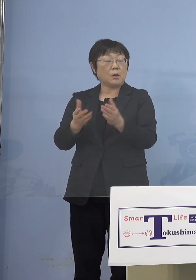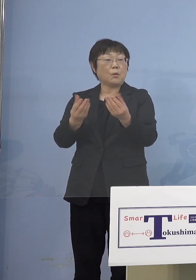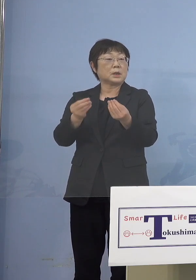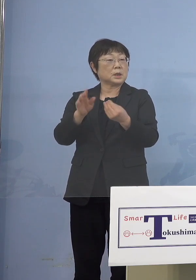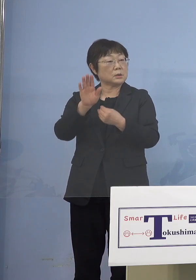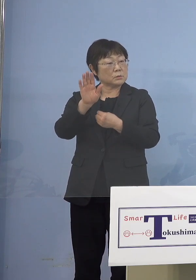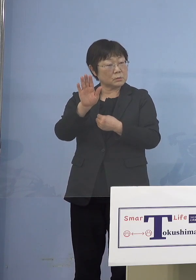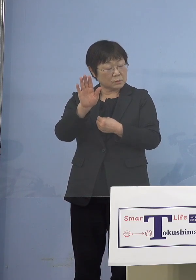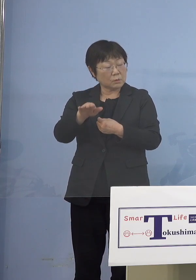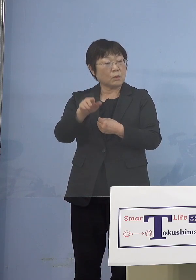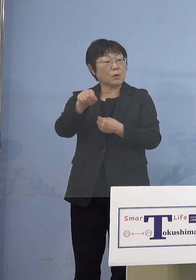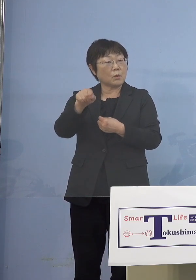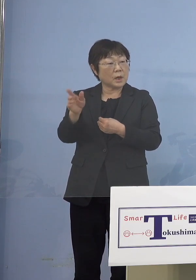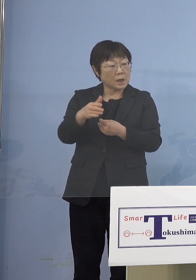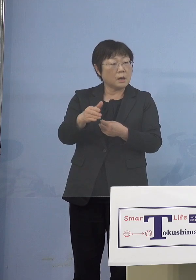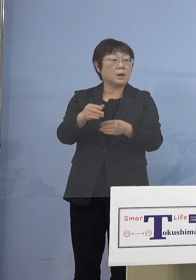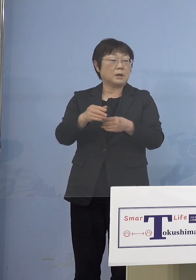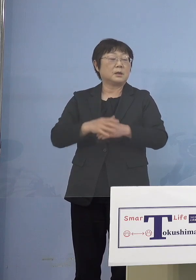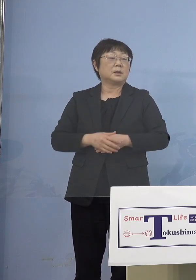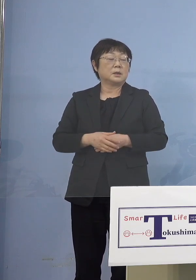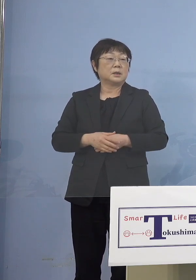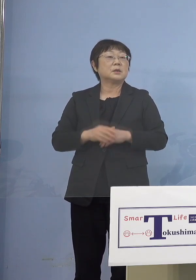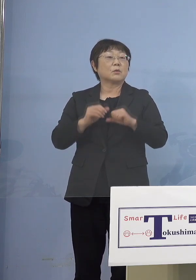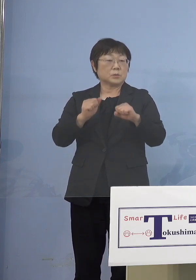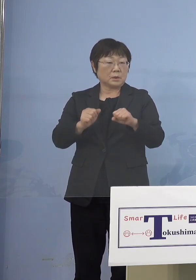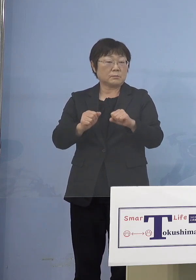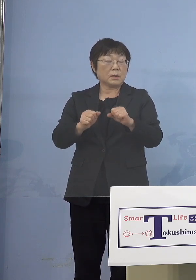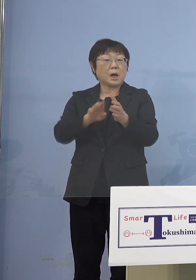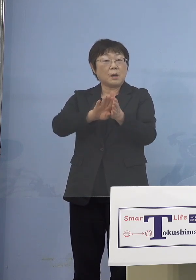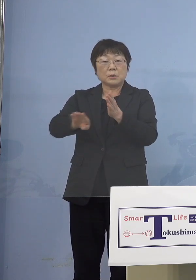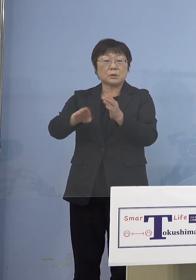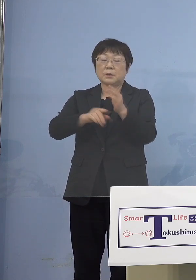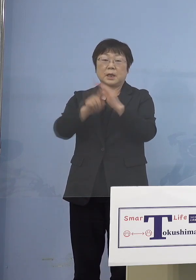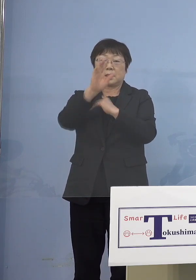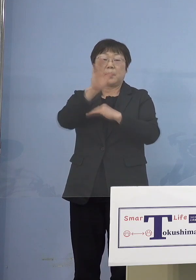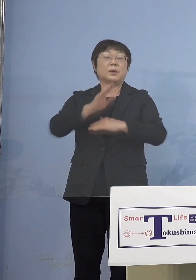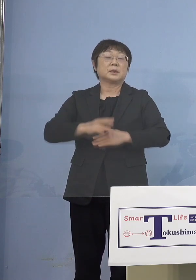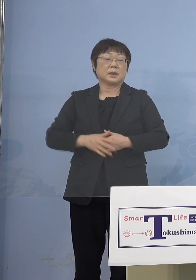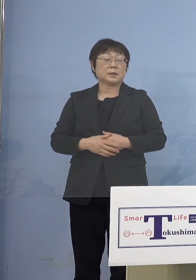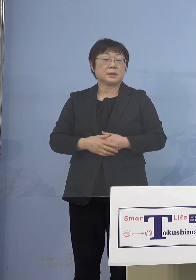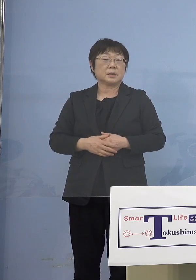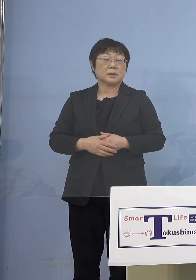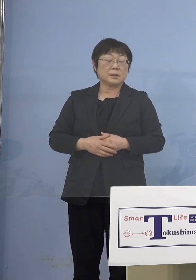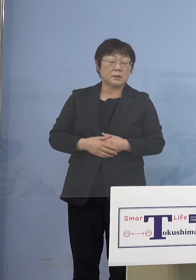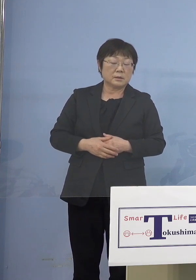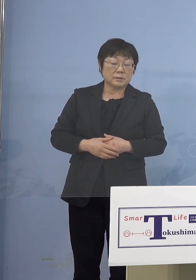そこを外すという必要は ないかと思います （徳島新聞社） この5類型ということでしょうか